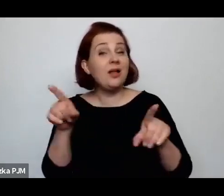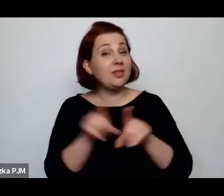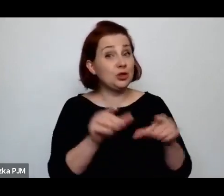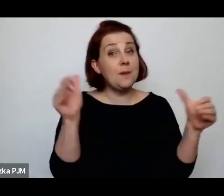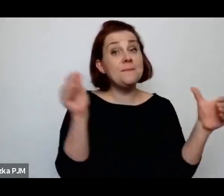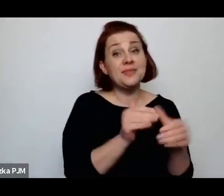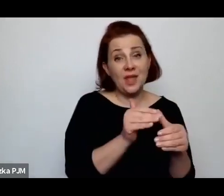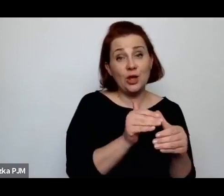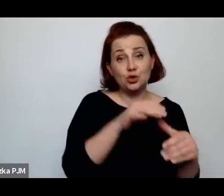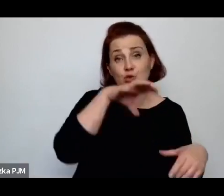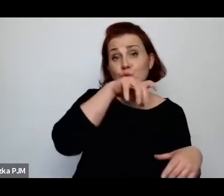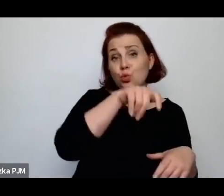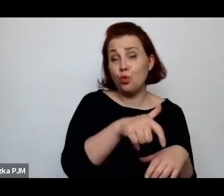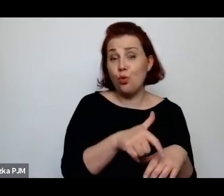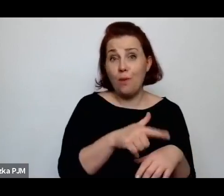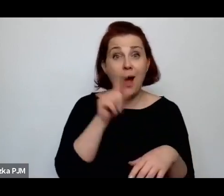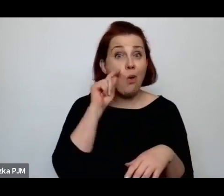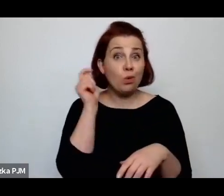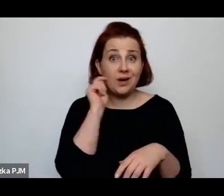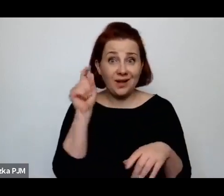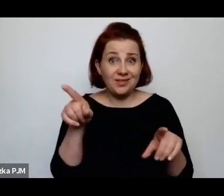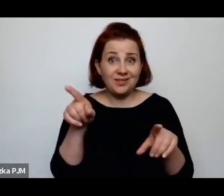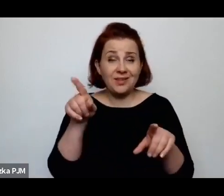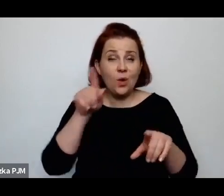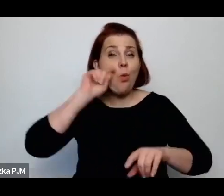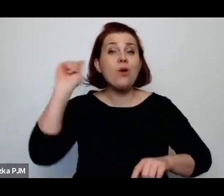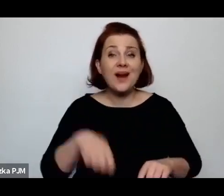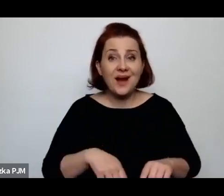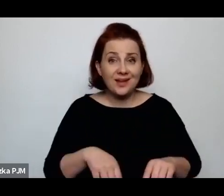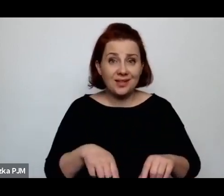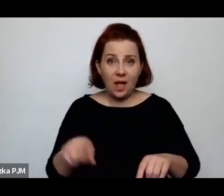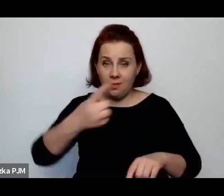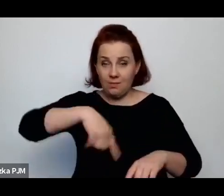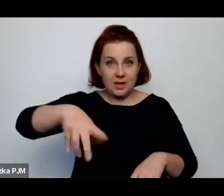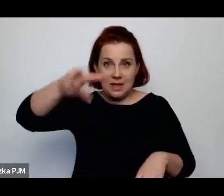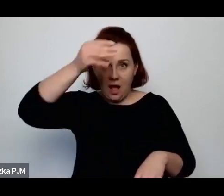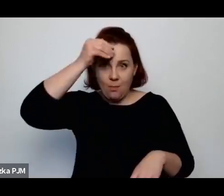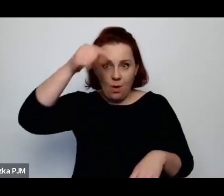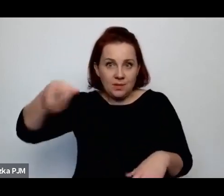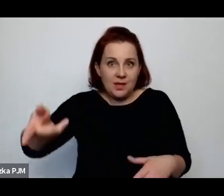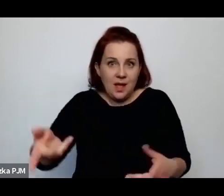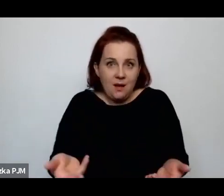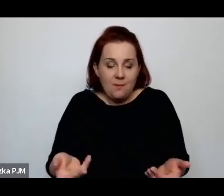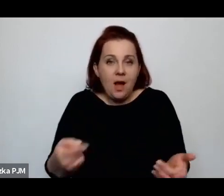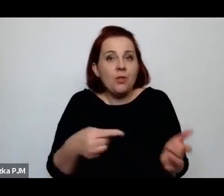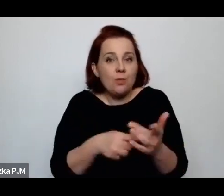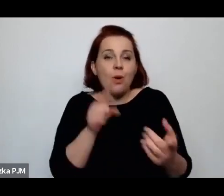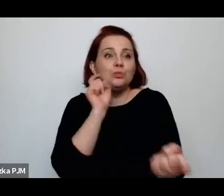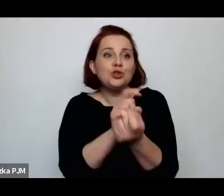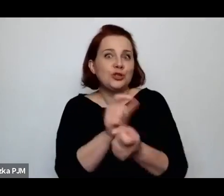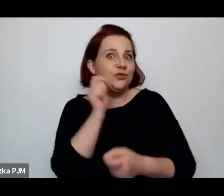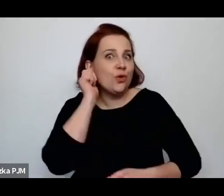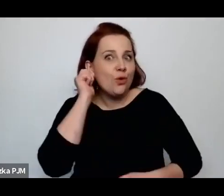o czym już zupełnie zapominamy, ale była też wymierzona przeciwko kobietom w różny sposób.